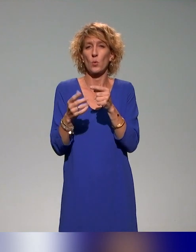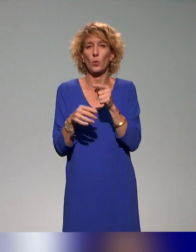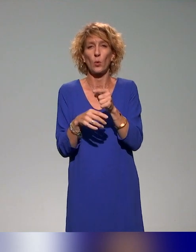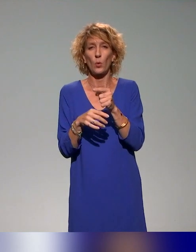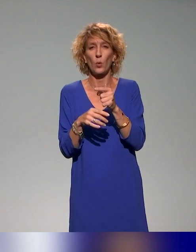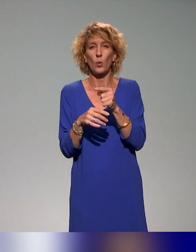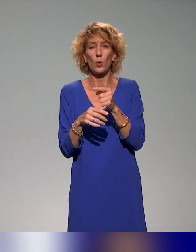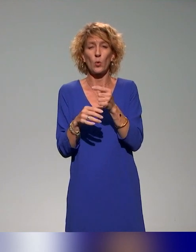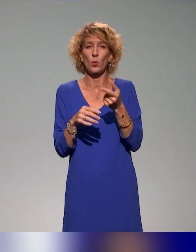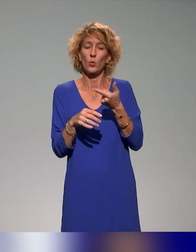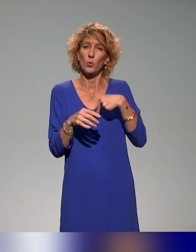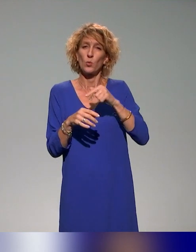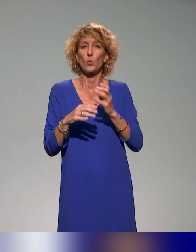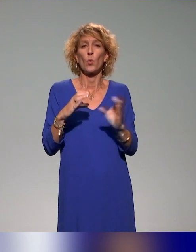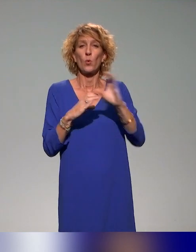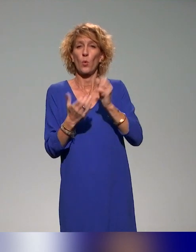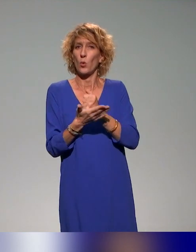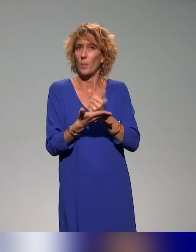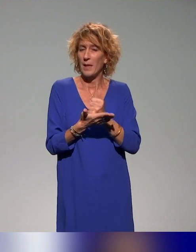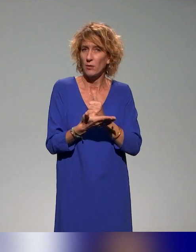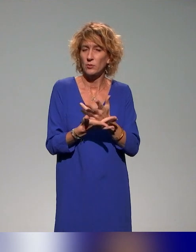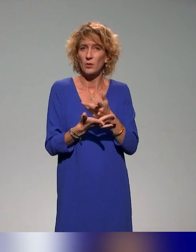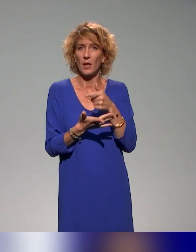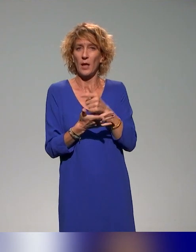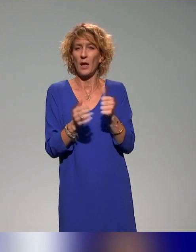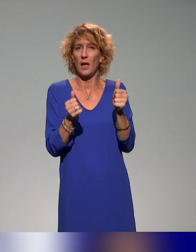copilote à l'IFÉ et qui est en copilotage aussi avec l'INSPÉ de Lyon.